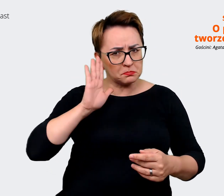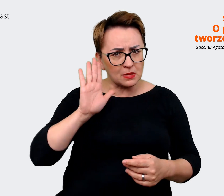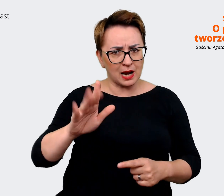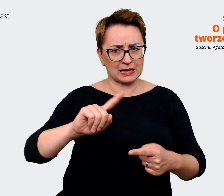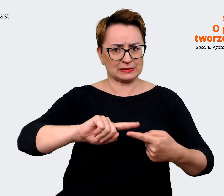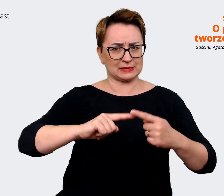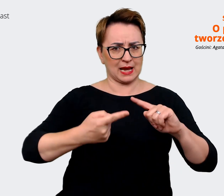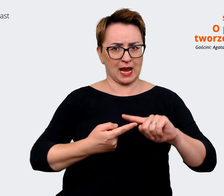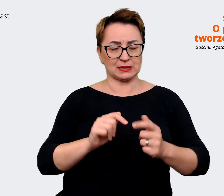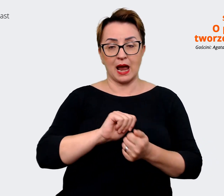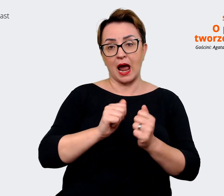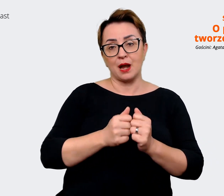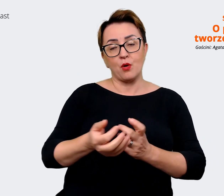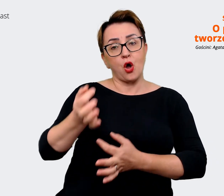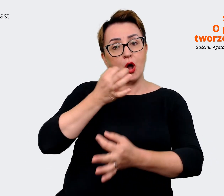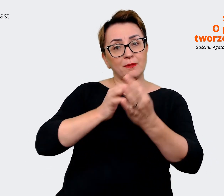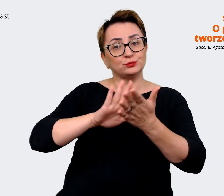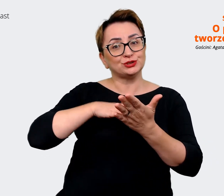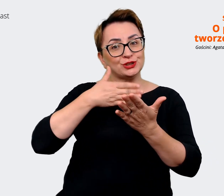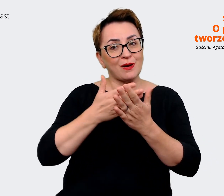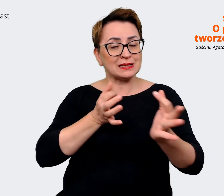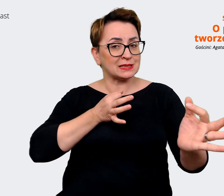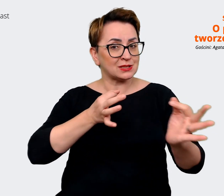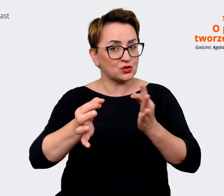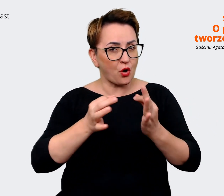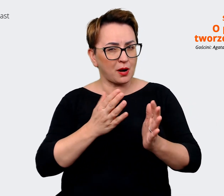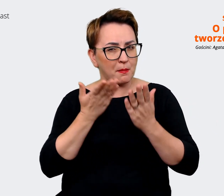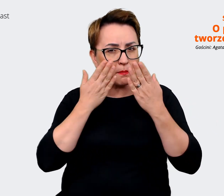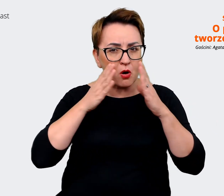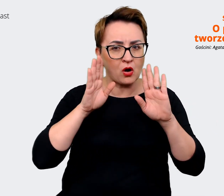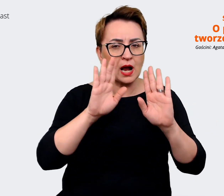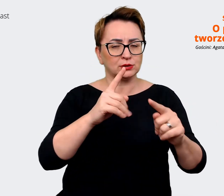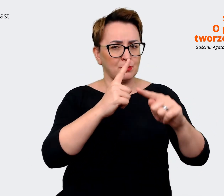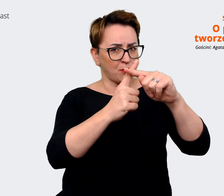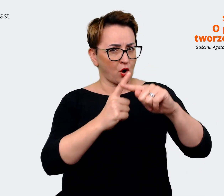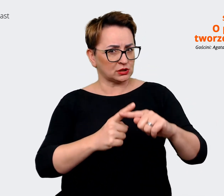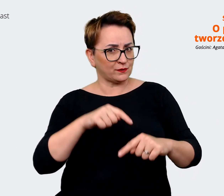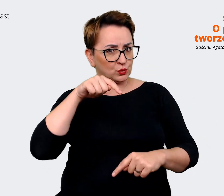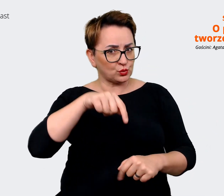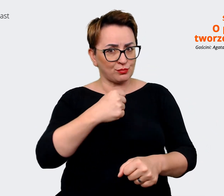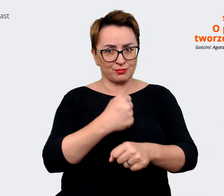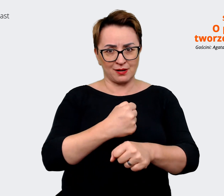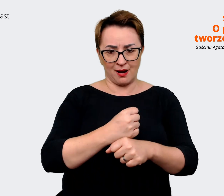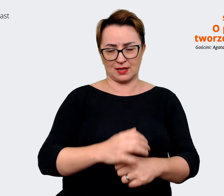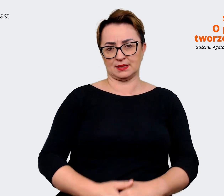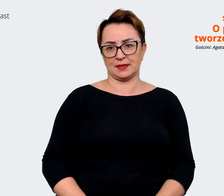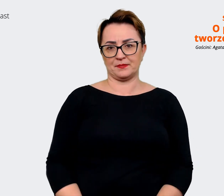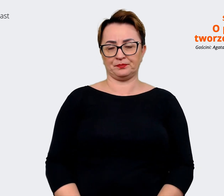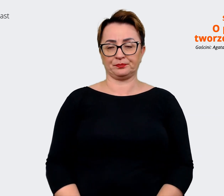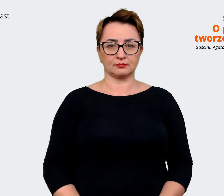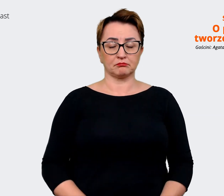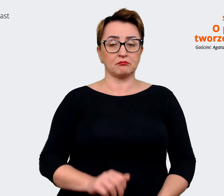przykładem historii, która ilustruje te pozytywne aspekty, o których wspomniałeś. Firma Allegro w